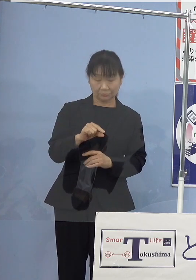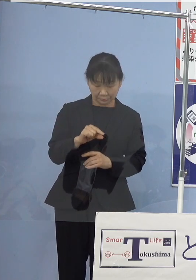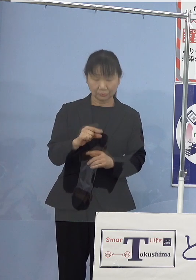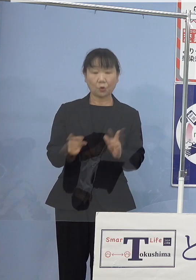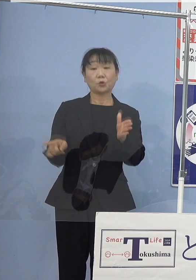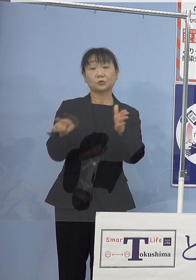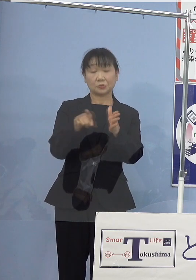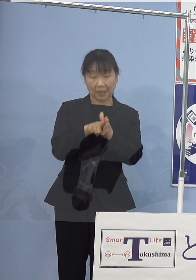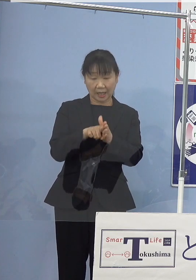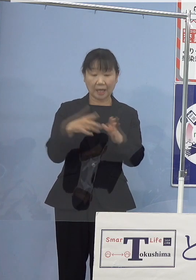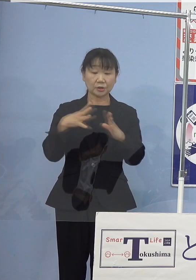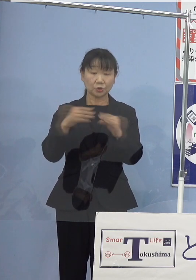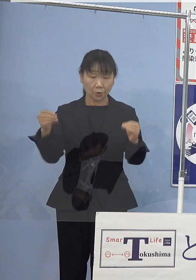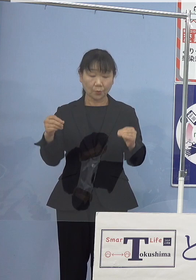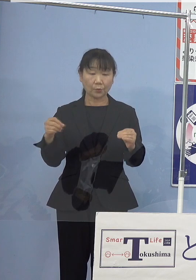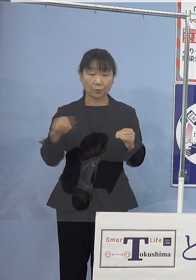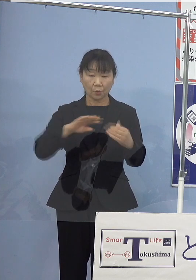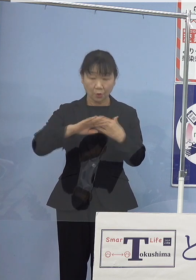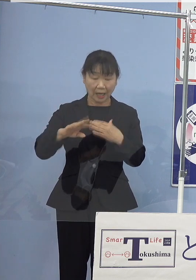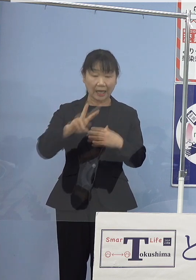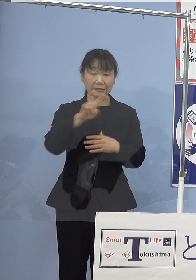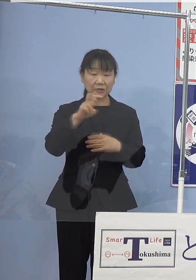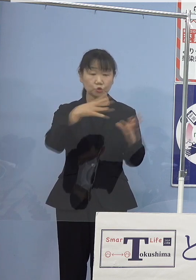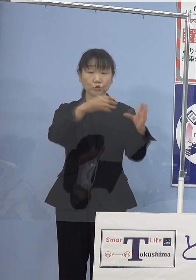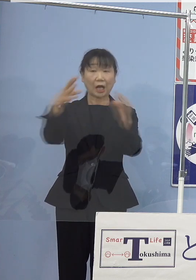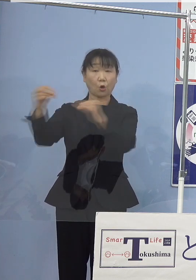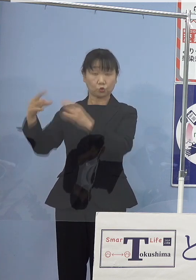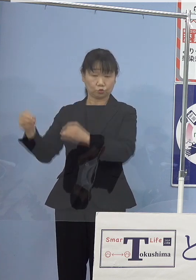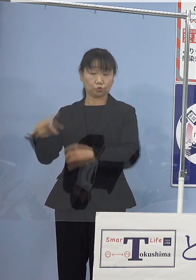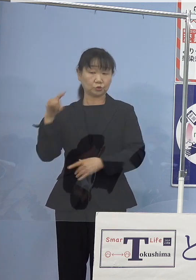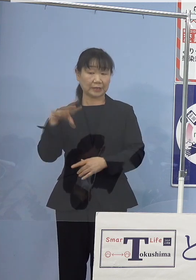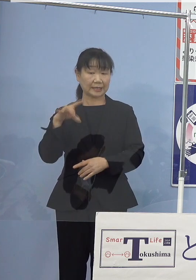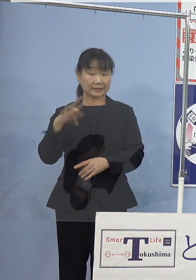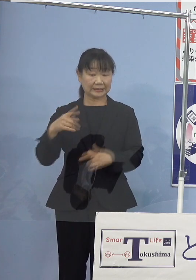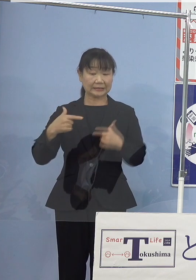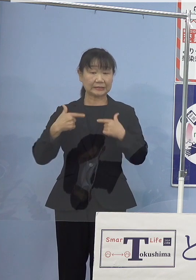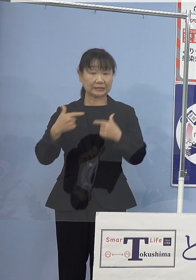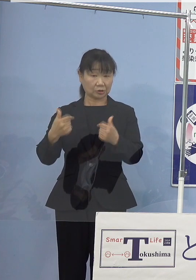日本をはじめ約20か国が 電気自動車をはじめ